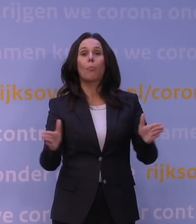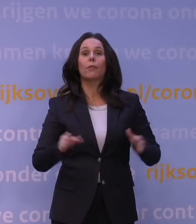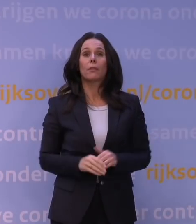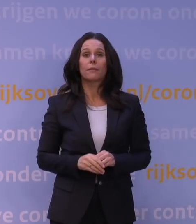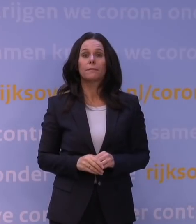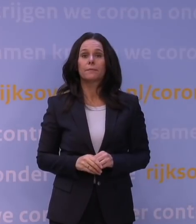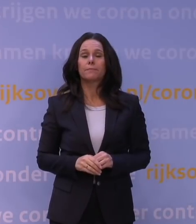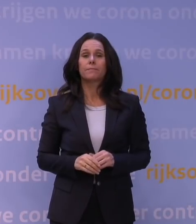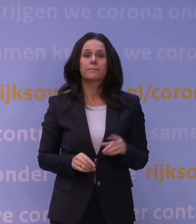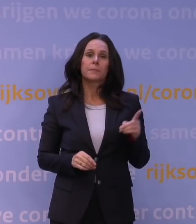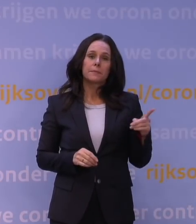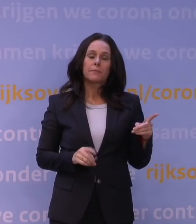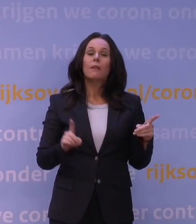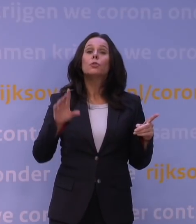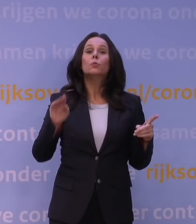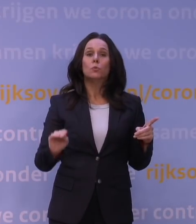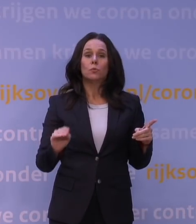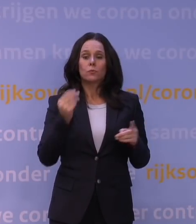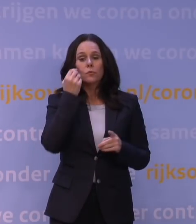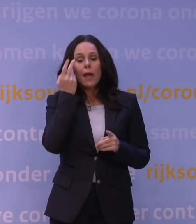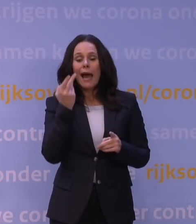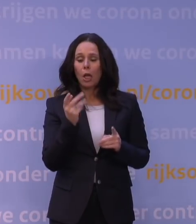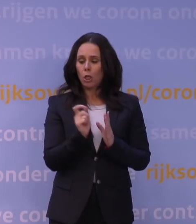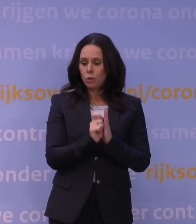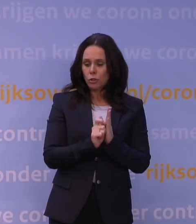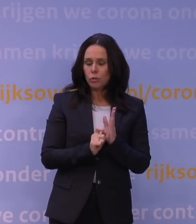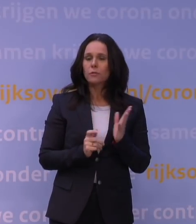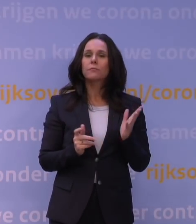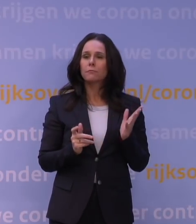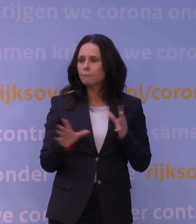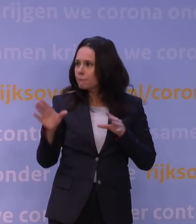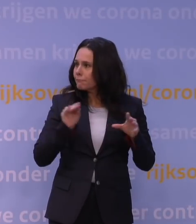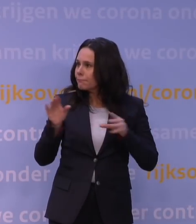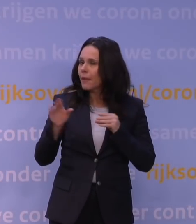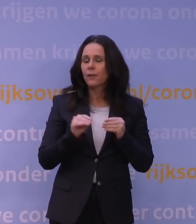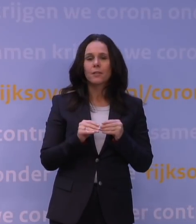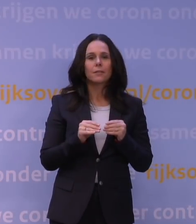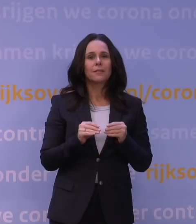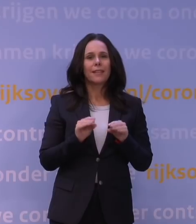Nou, kijk, wat wij doen, is gewoon dagelijks bijhouden, want letterlijk komt die informatie dagelijks beschikbaar,